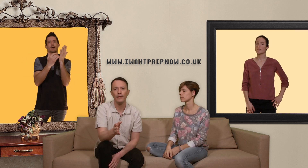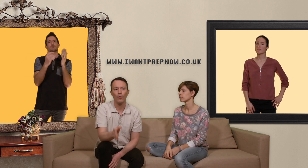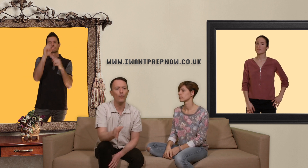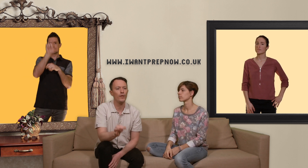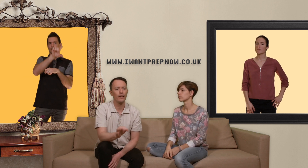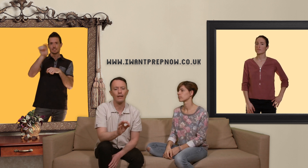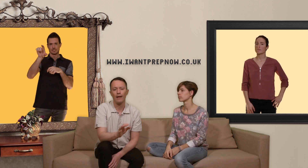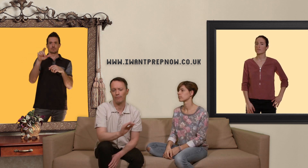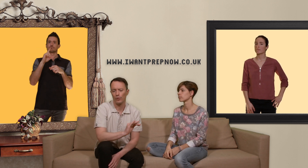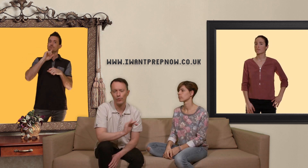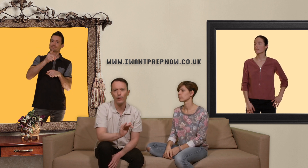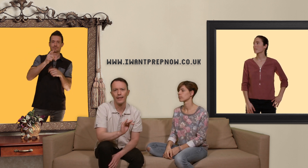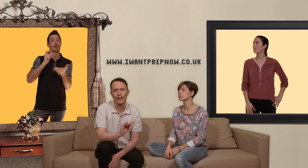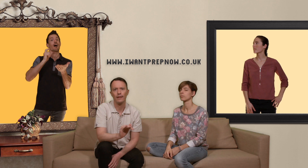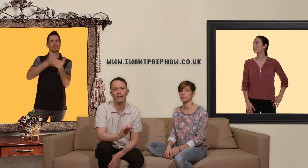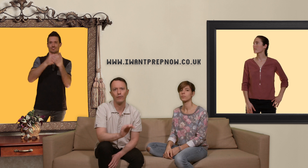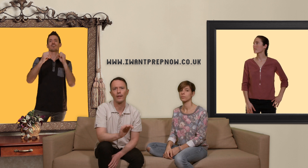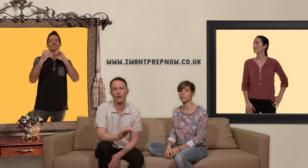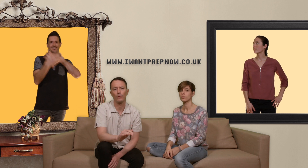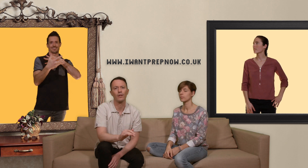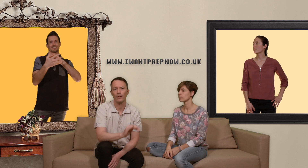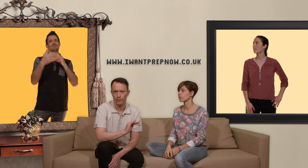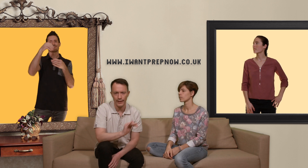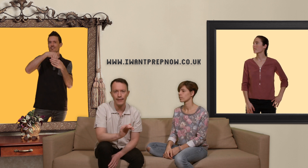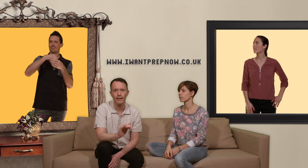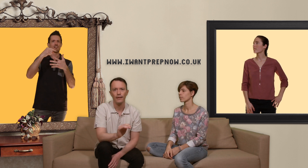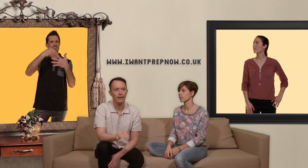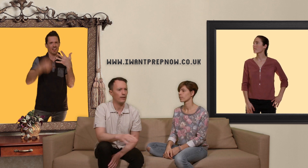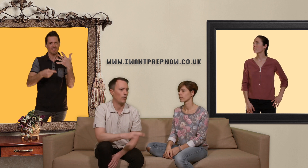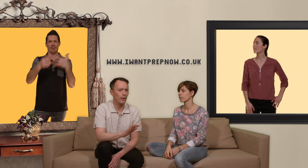où vous êtes là sûr et certain d'avoir quelque chose de qualité qui sont pas de